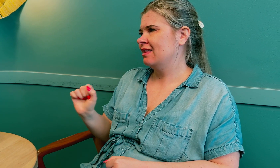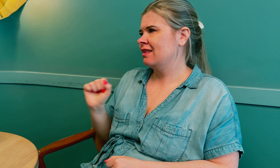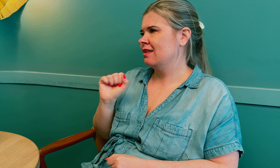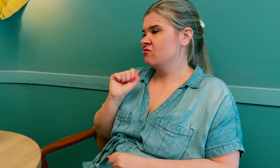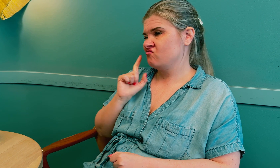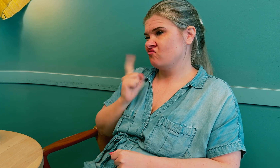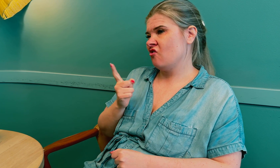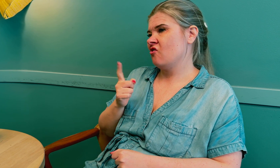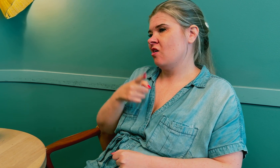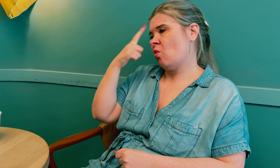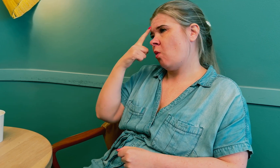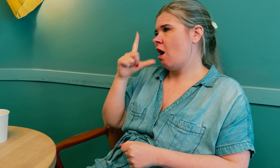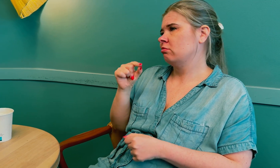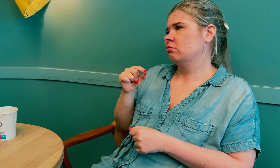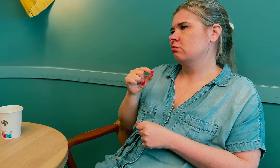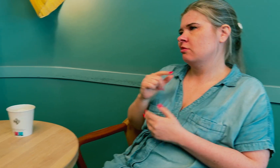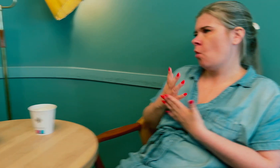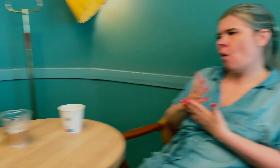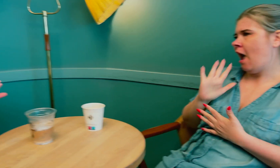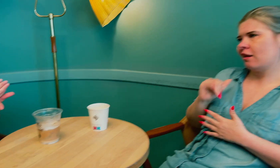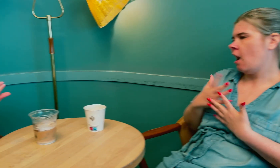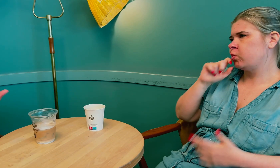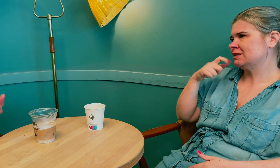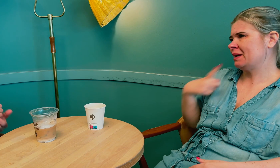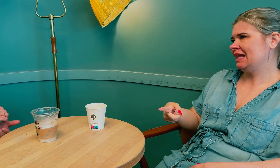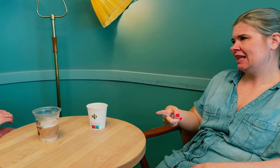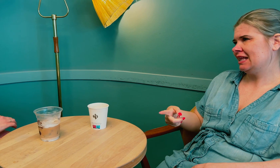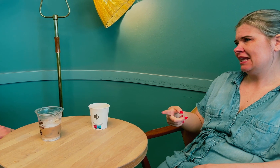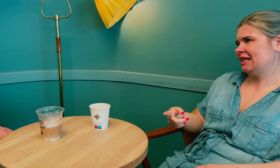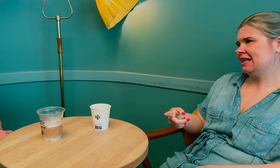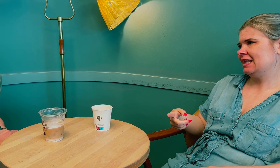for de tror at tolken ikke har taushetsplikt.